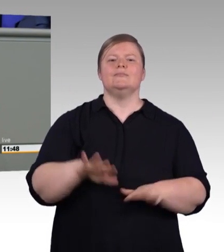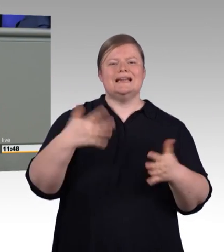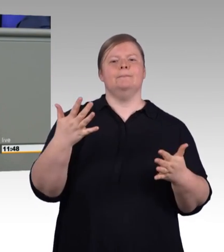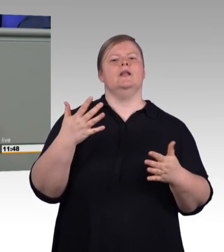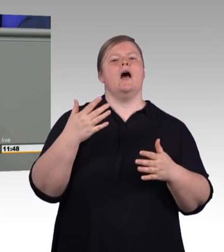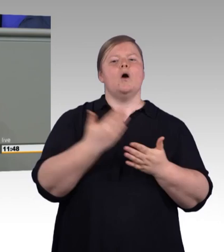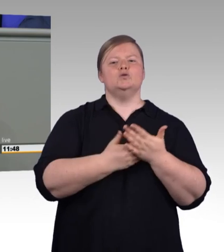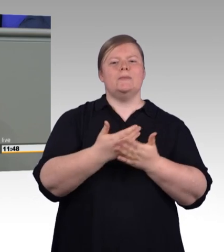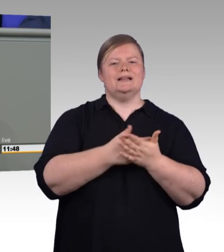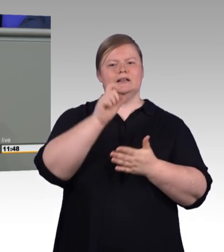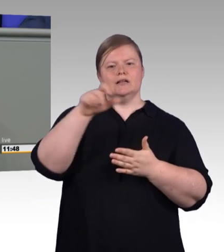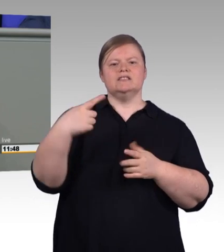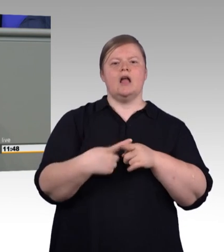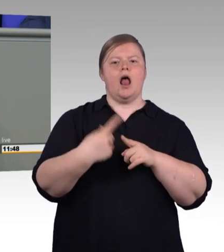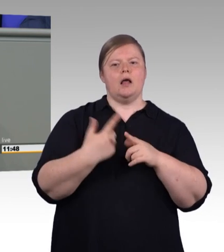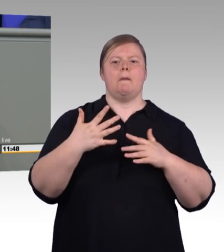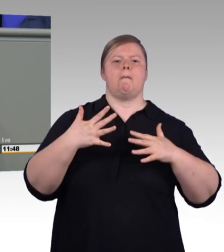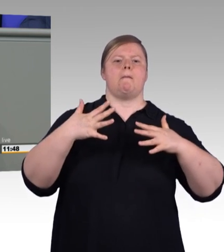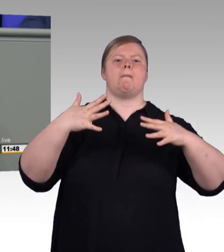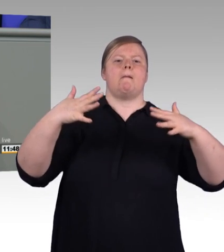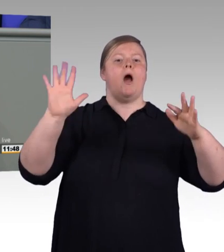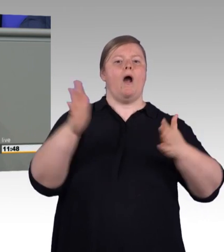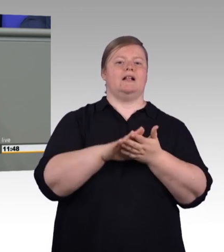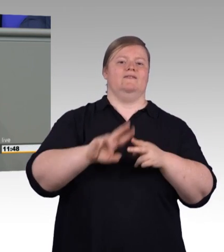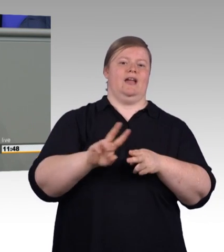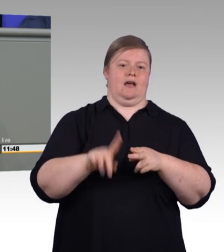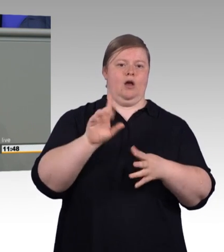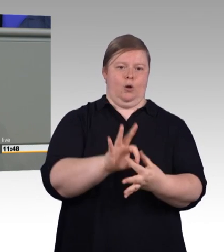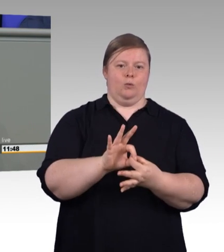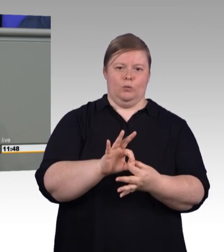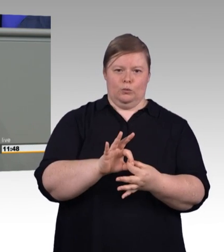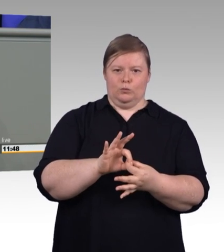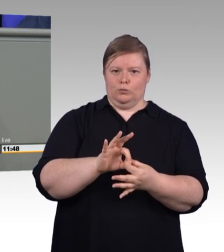anders, als das die AfD-Fraktion hier immer wieder behauptet. Aber ja, die Zahl der jungen Erwachsenen